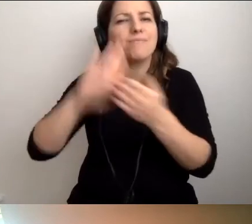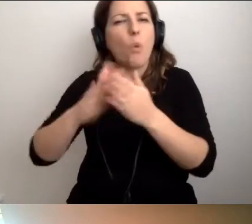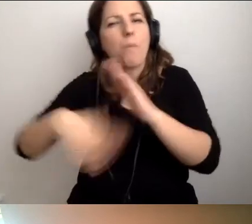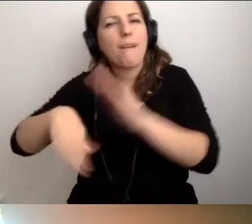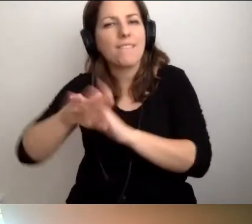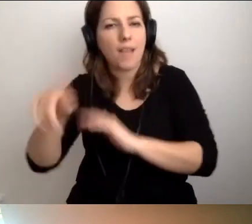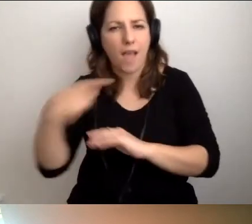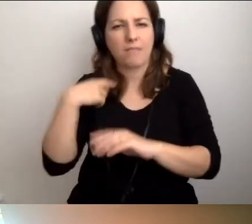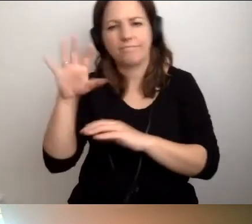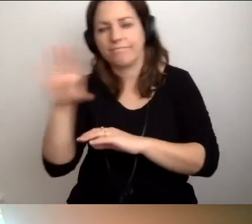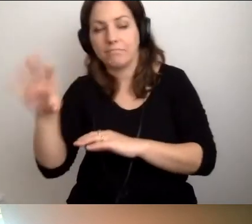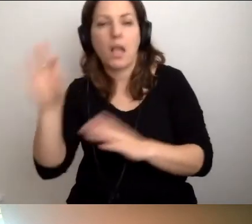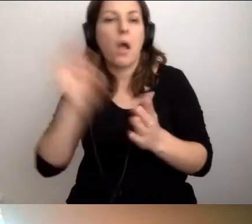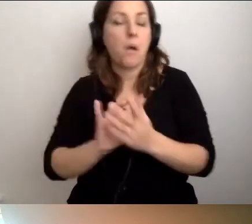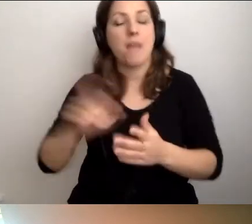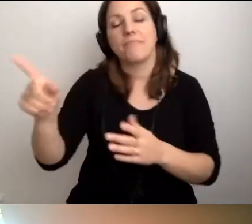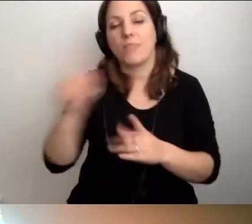Odbyłam z panem miłą rozmowę.